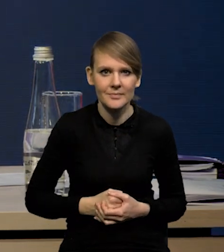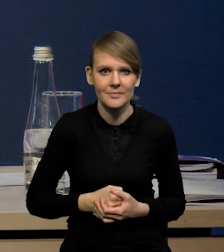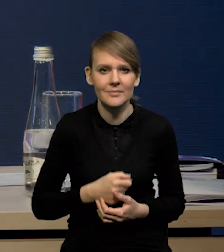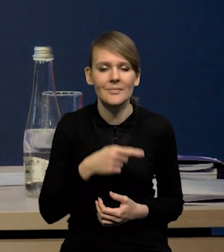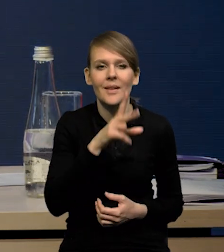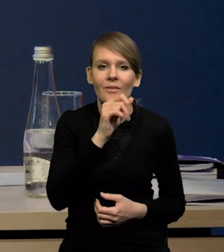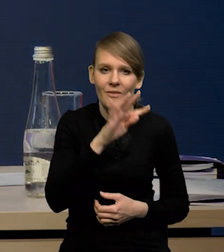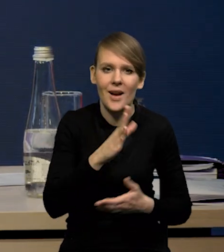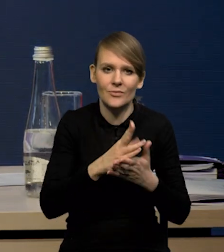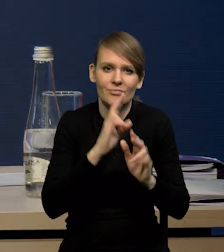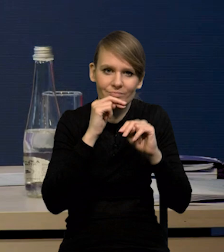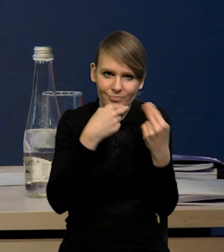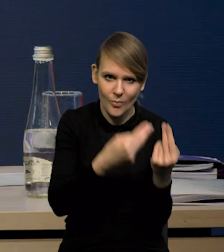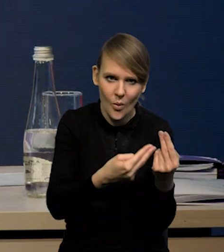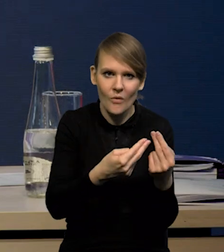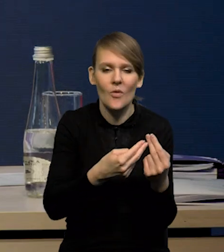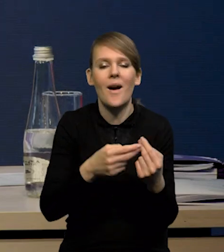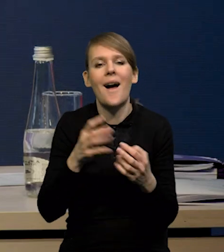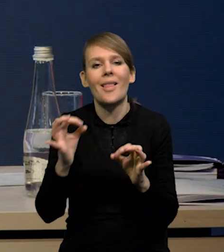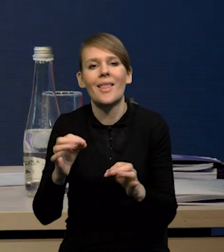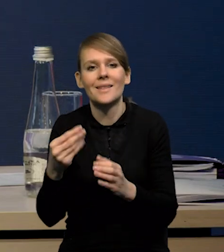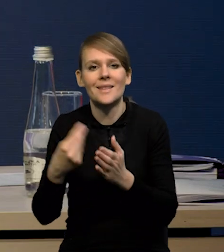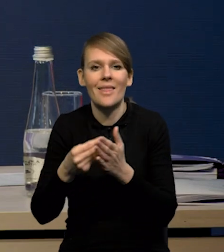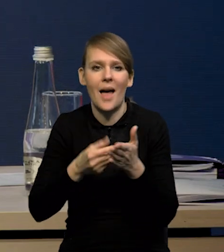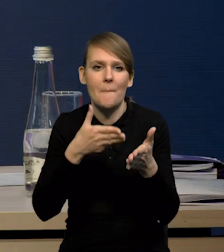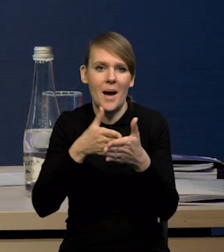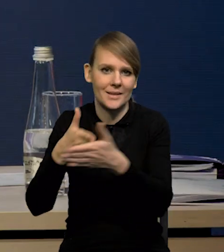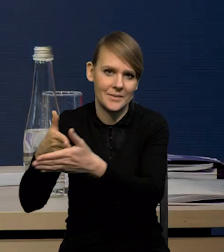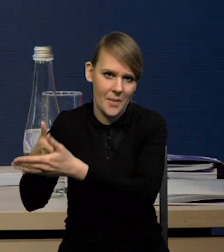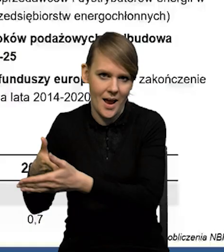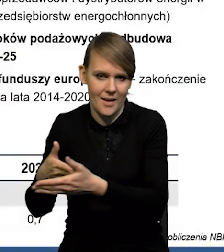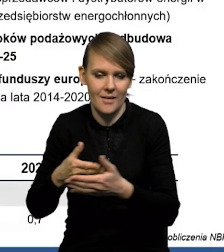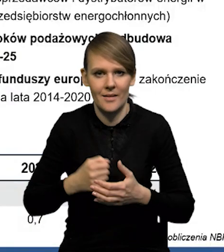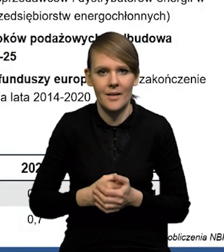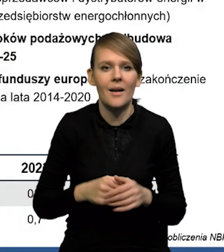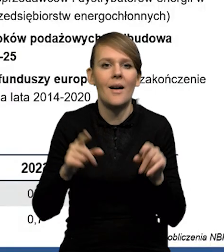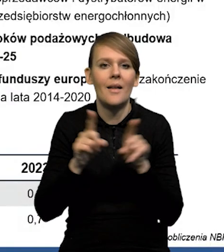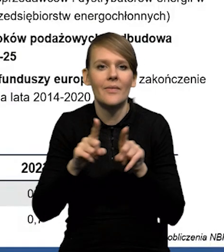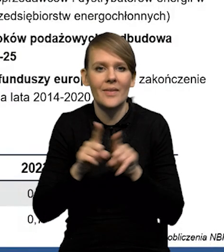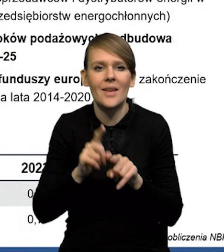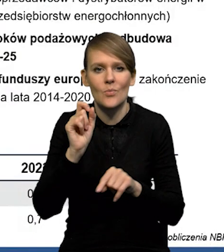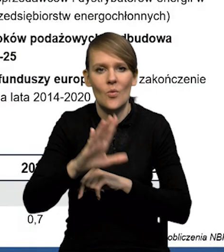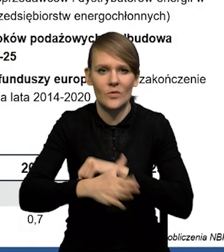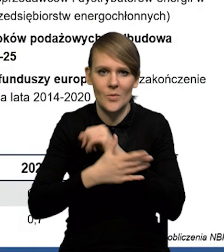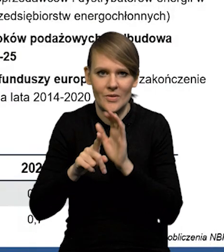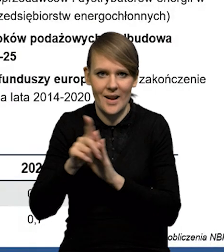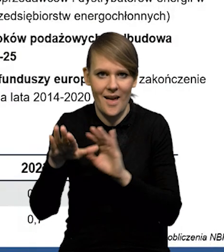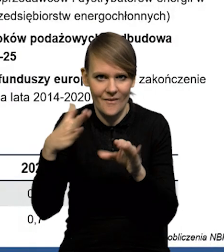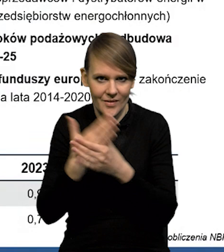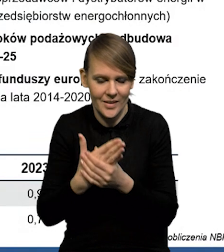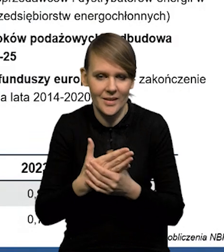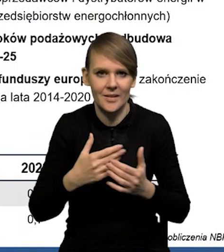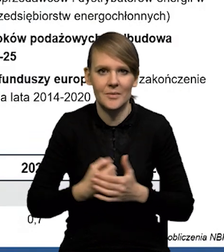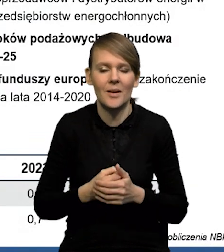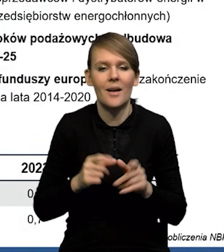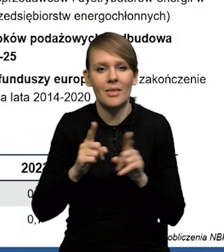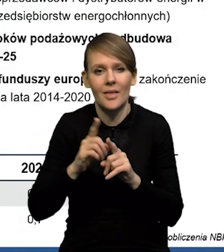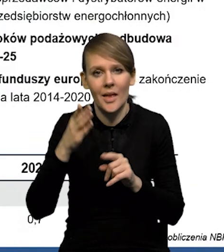Natomiast to są teraz po prostu te ceny maksymalne na dużą część surowców. Mamy też wsparcie dla firm, no i w dalszej perspektywie